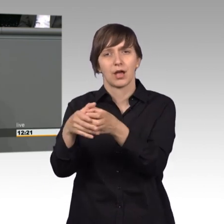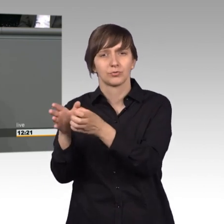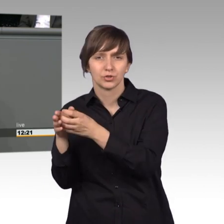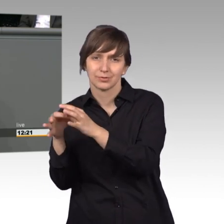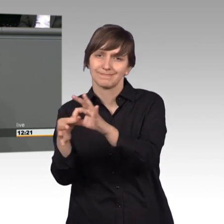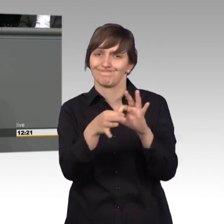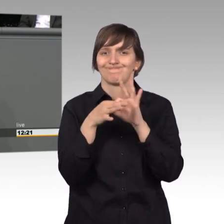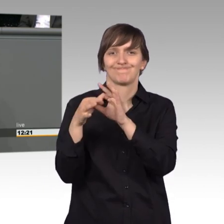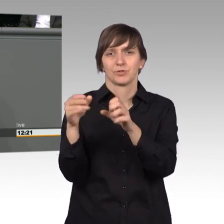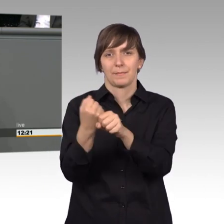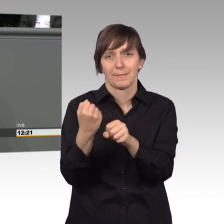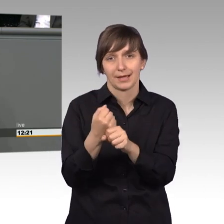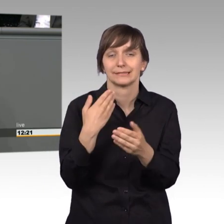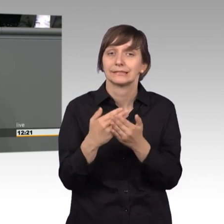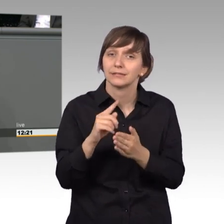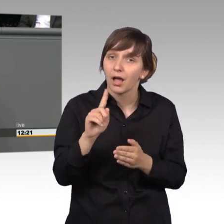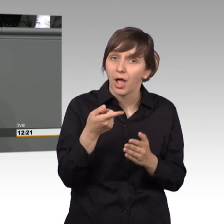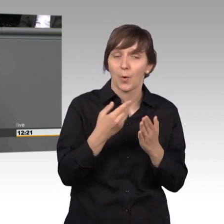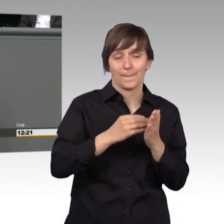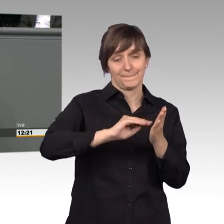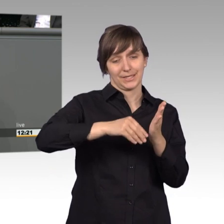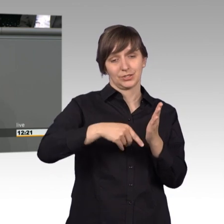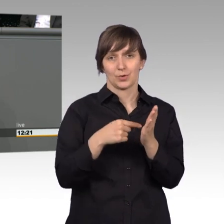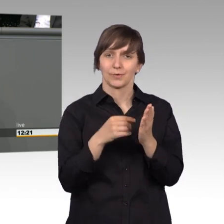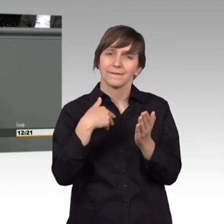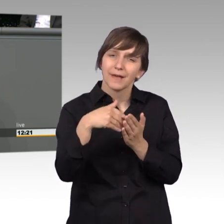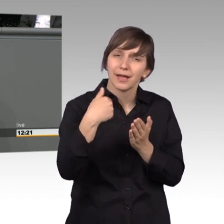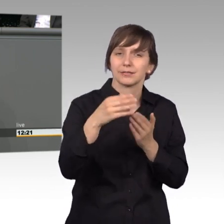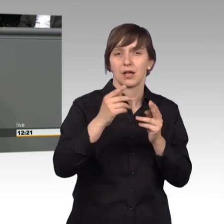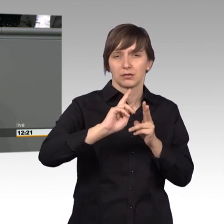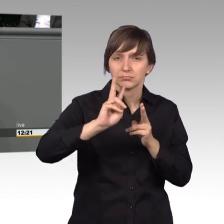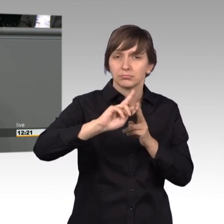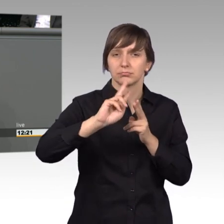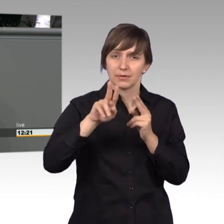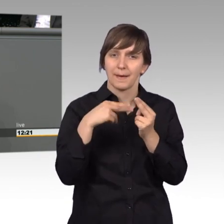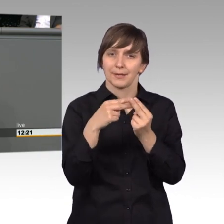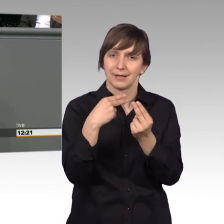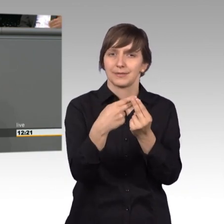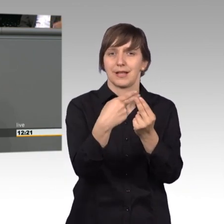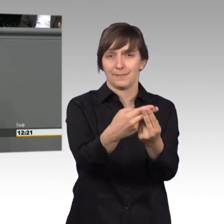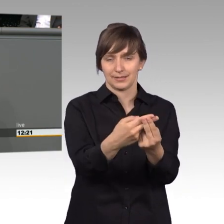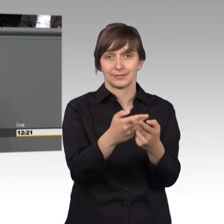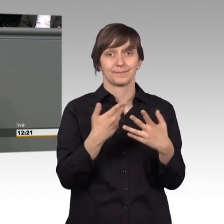Das bedeutet auch, dass das Petitionswesen immer wieder angepasst werden muss. Mit der Möglichkeit Petitionen online auf